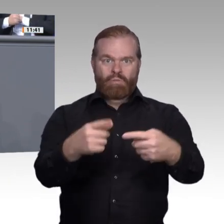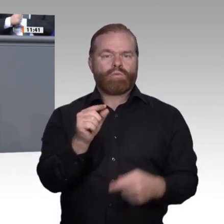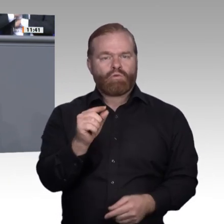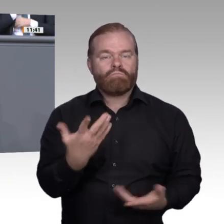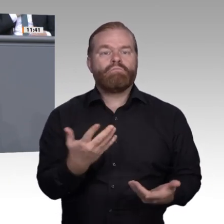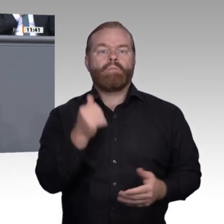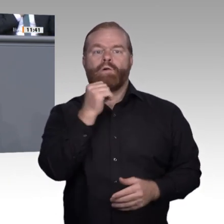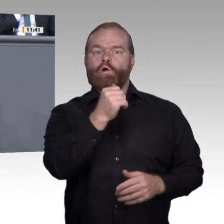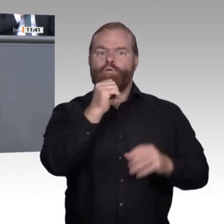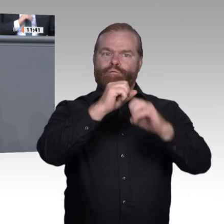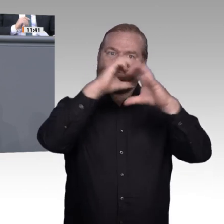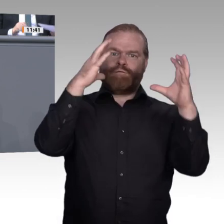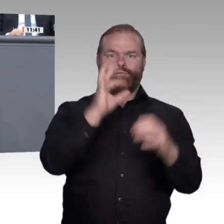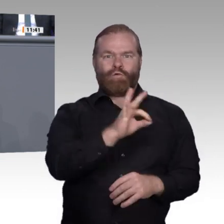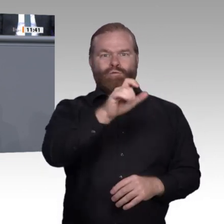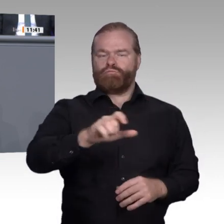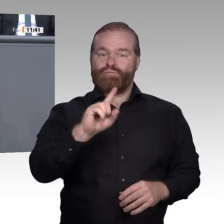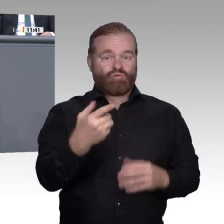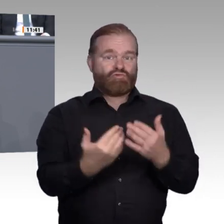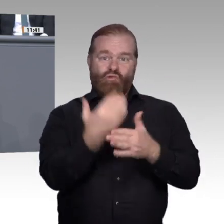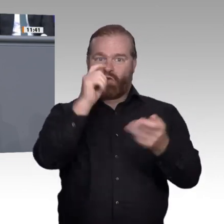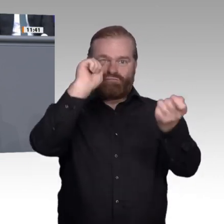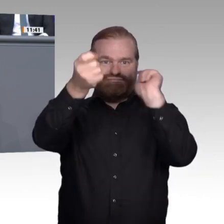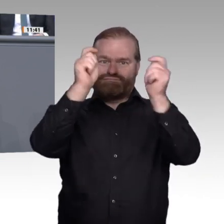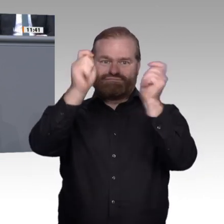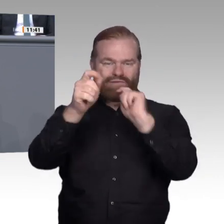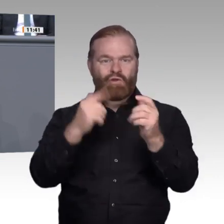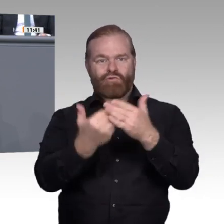Digitalisierung bleibt Mittel zum Zweck und elementares Hilfsmittel. Um es